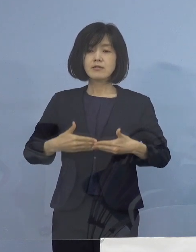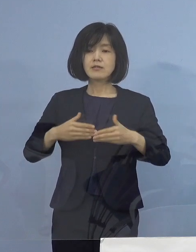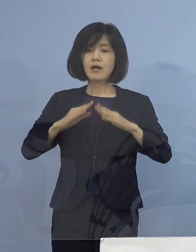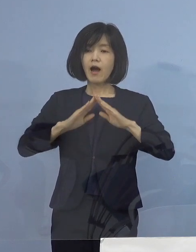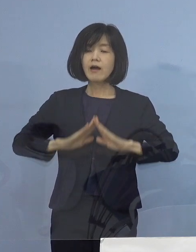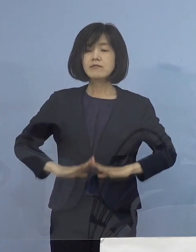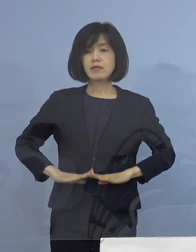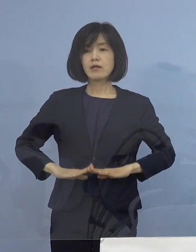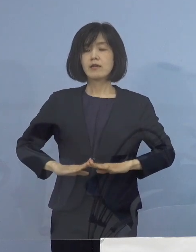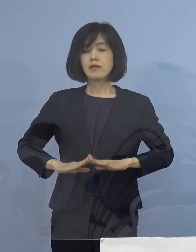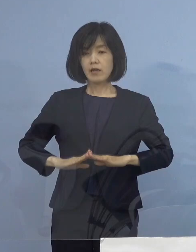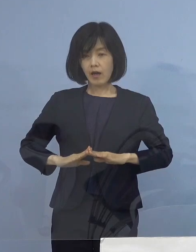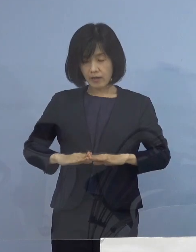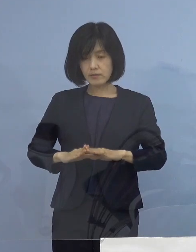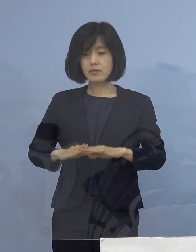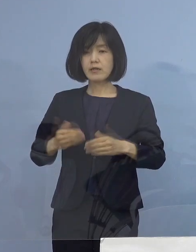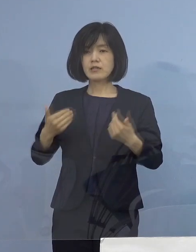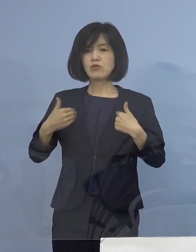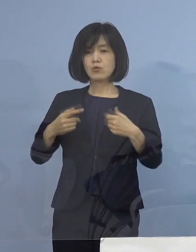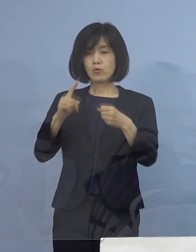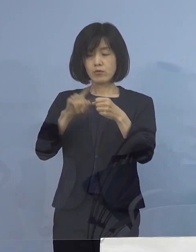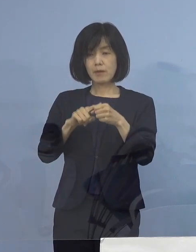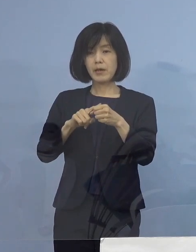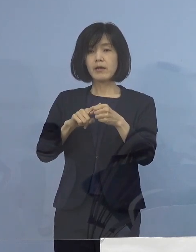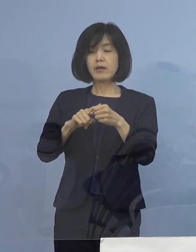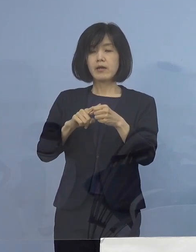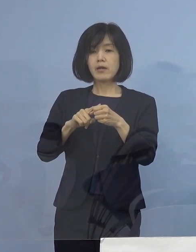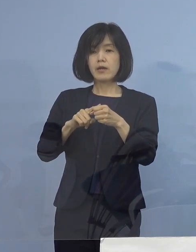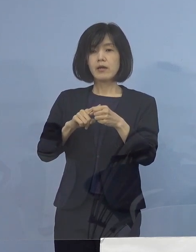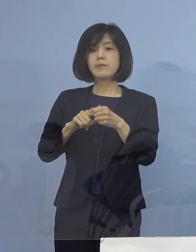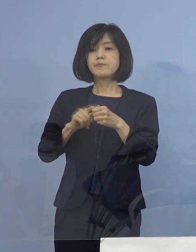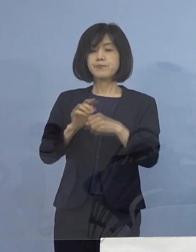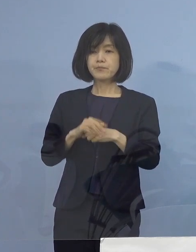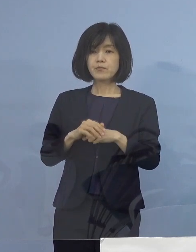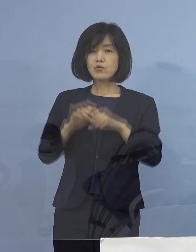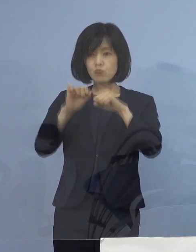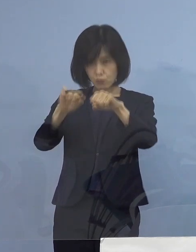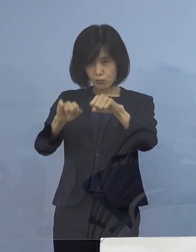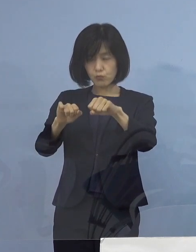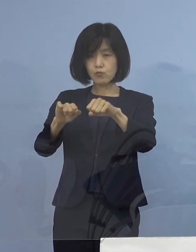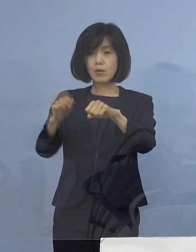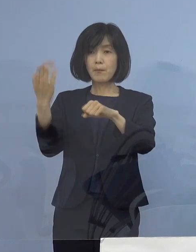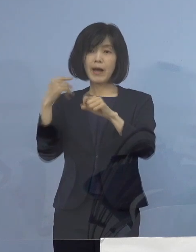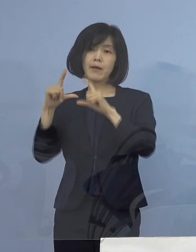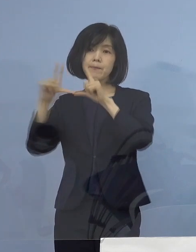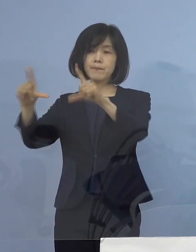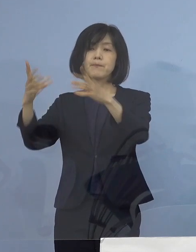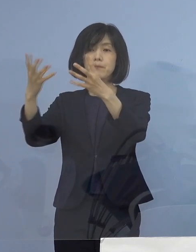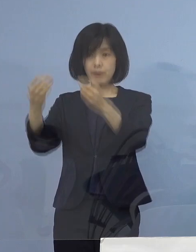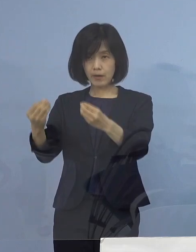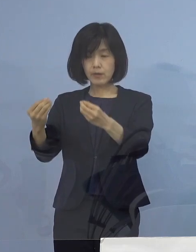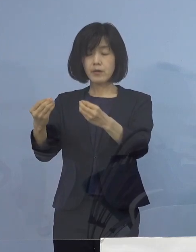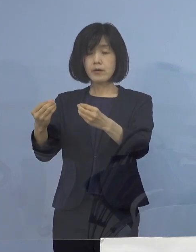これを担保することが難しいのではないか ということで申し上げさせていただいたところ